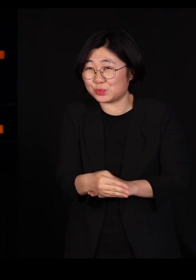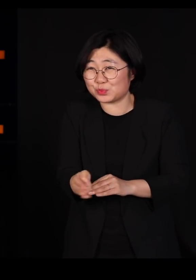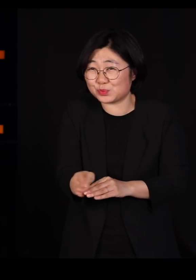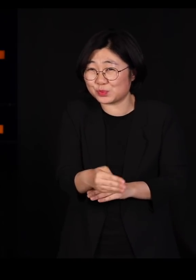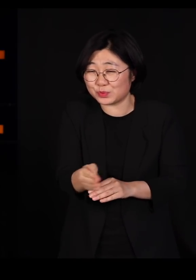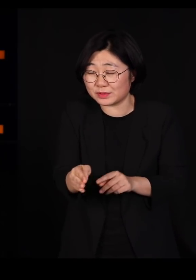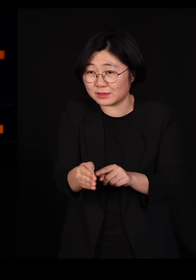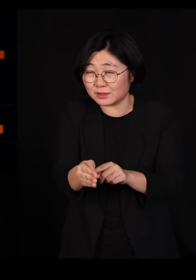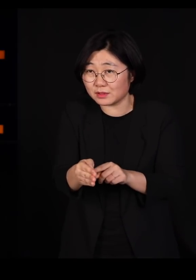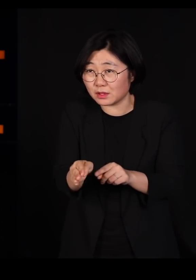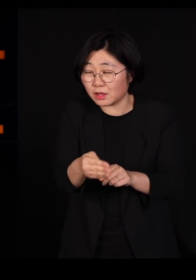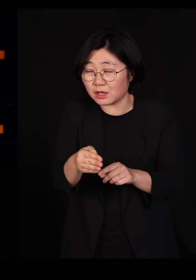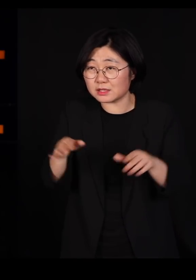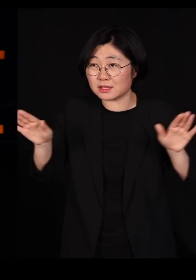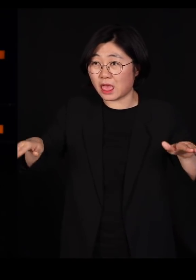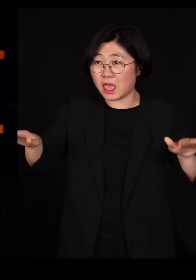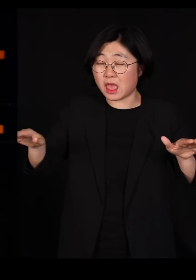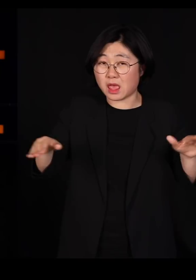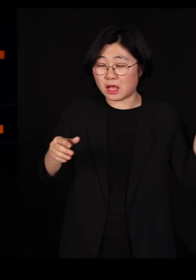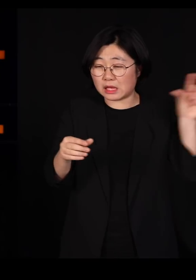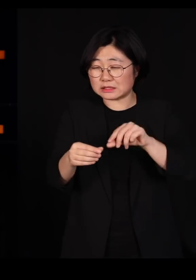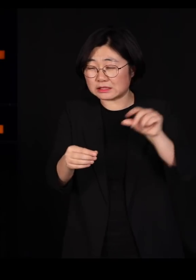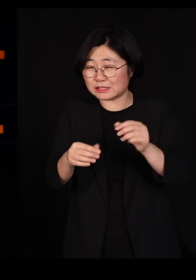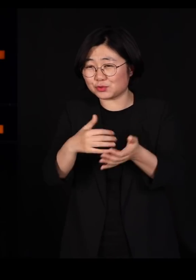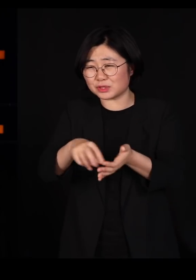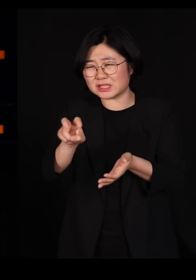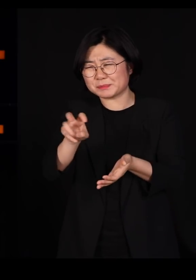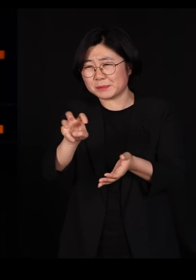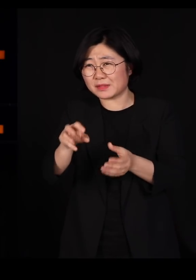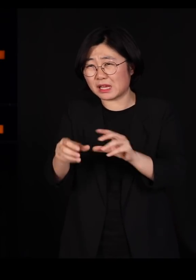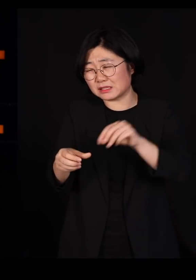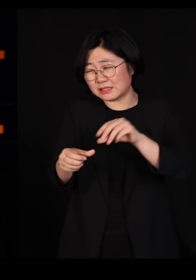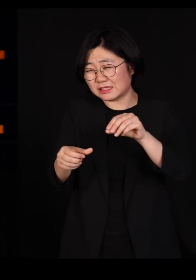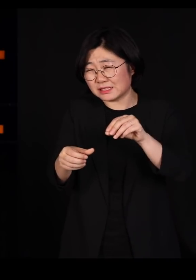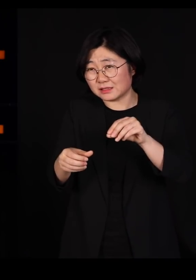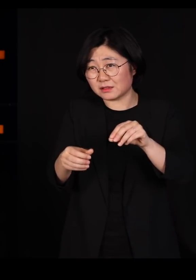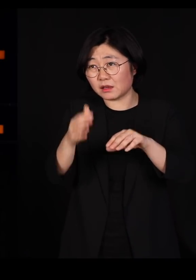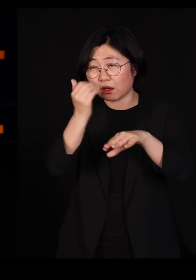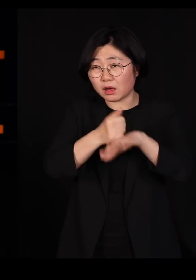그 송사리 2-30마리 잡아먹은 새는 쓰러지는 겁니다